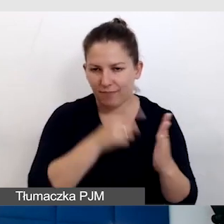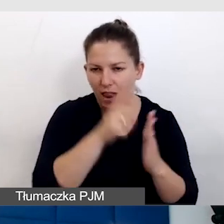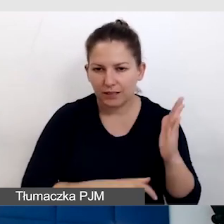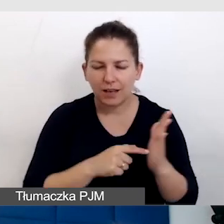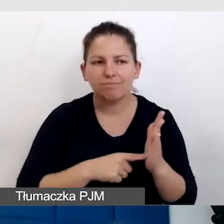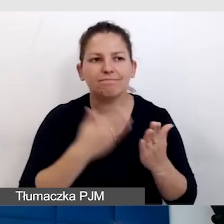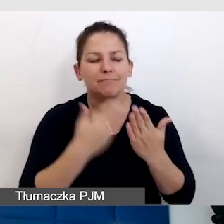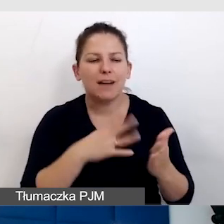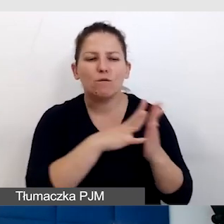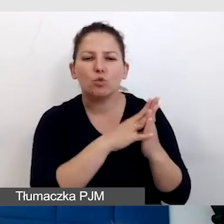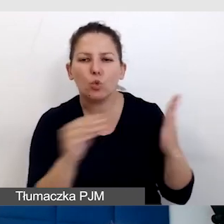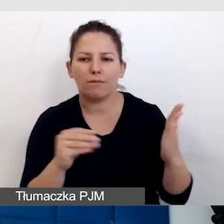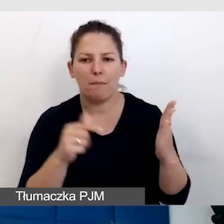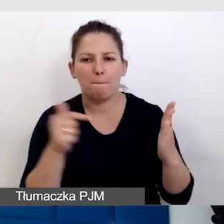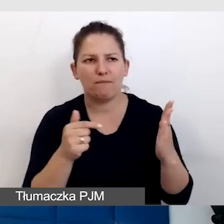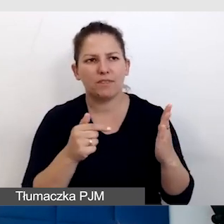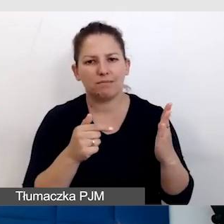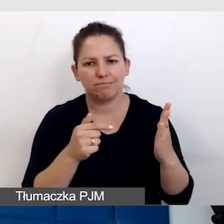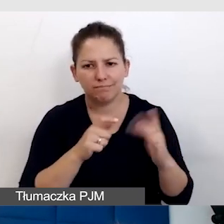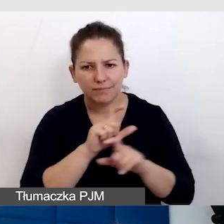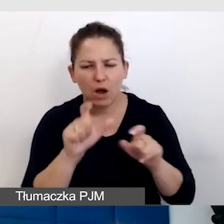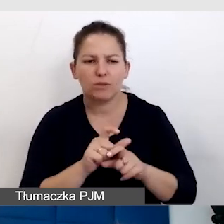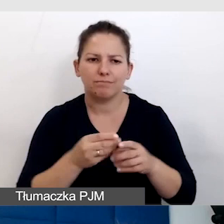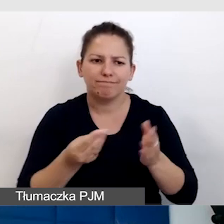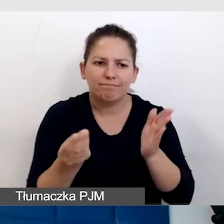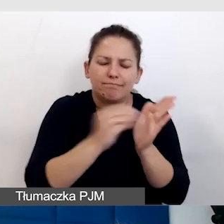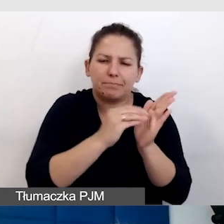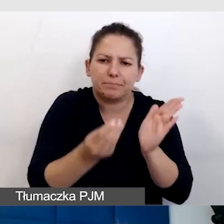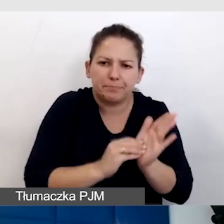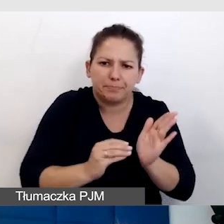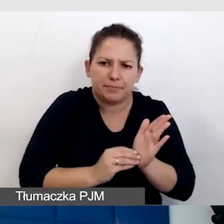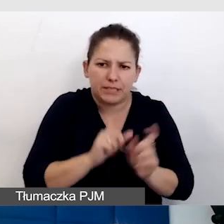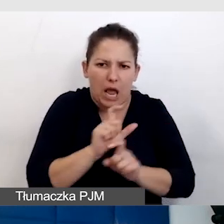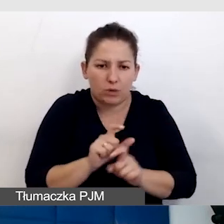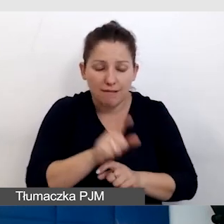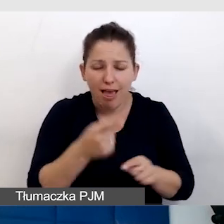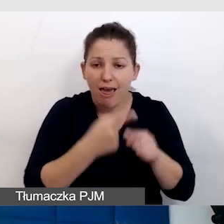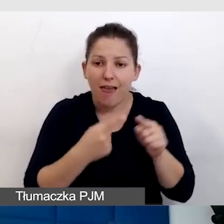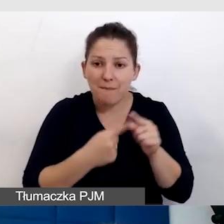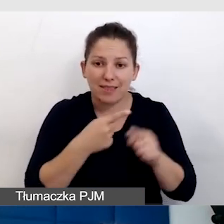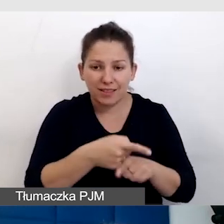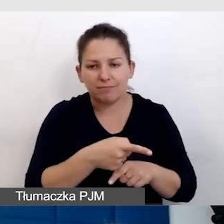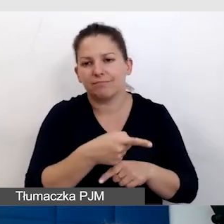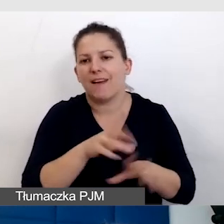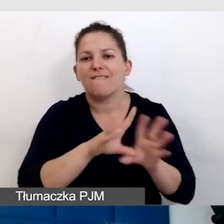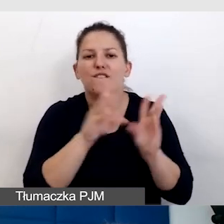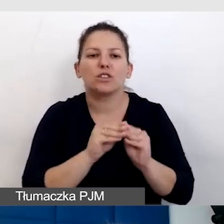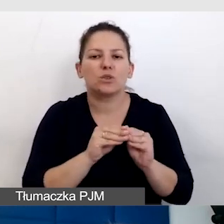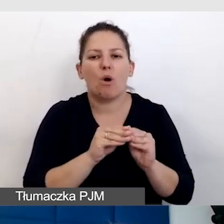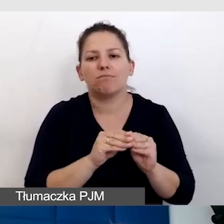który zawsze powinien być żywy, rozwijany. I dlatego te wszystkie elementy, że wszystko jest niestandardowe,